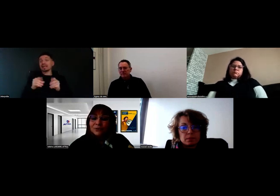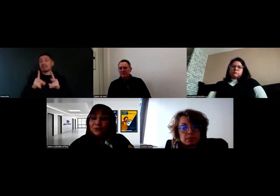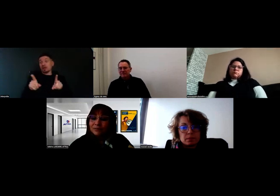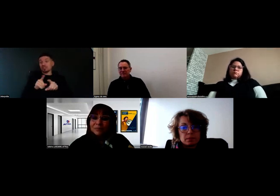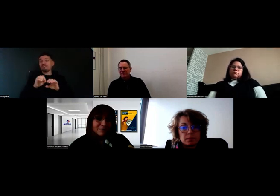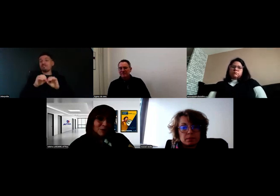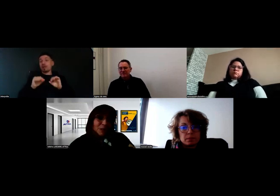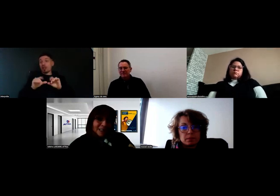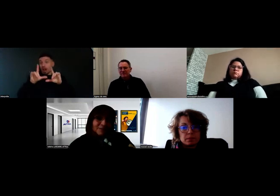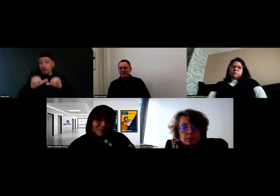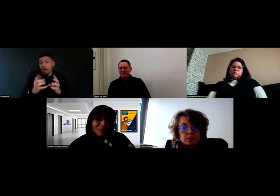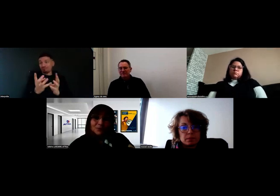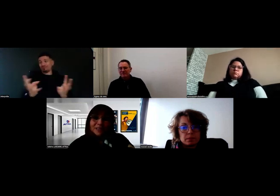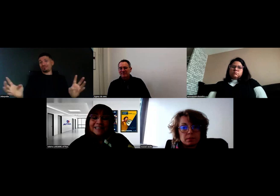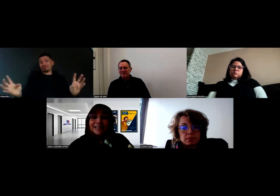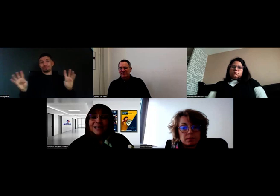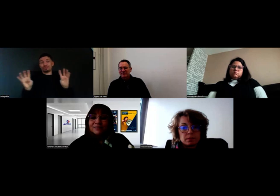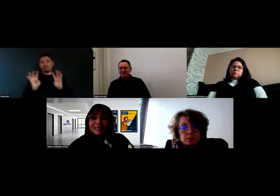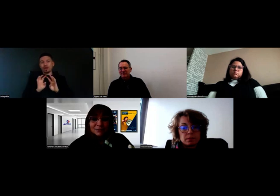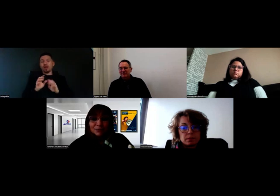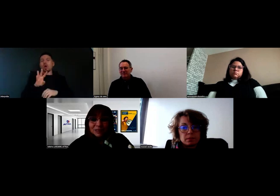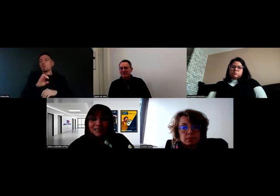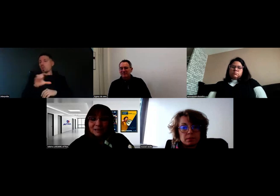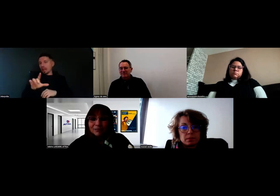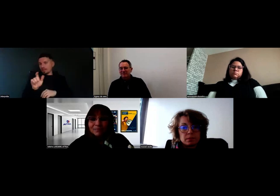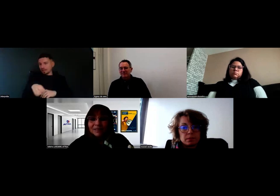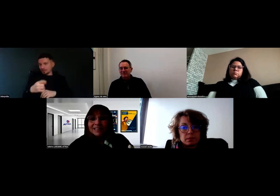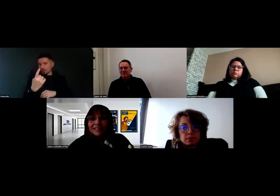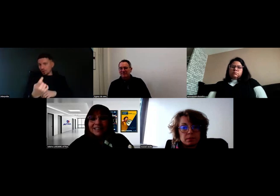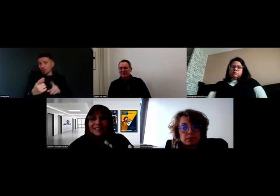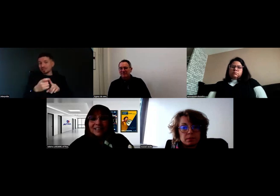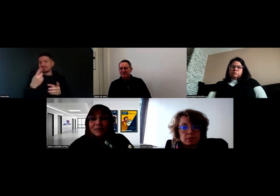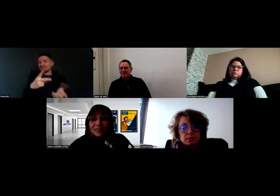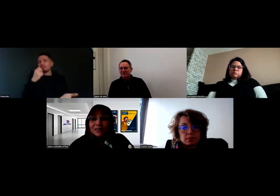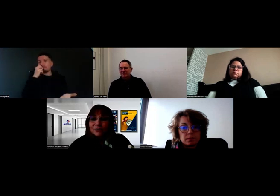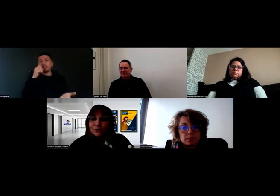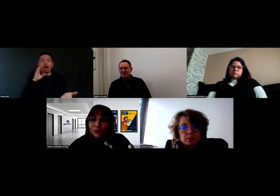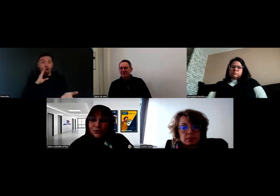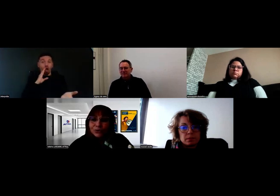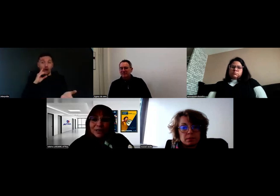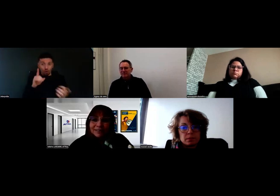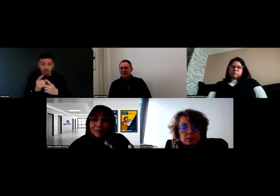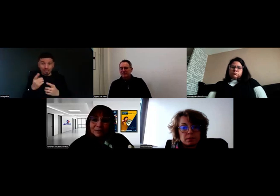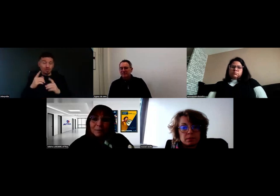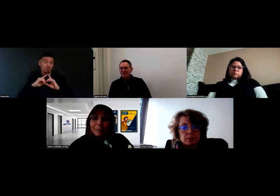Et avec Will, évidemment, qui était là avec ses parents. C'est comme ça, en étant tous autour de la table,